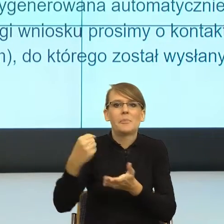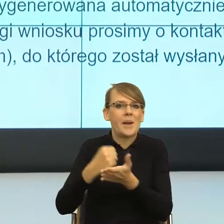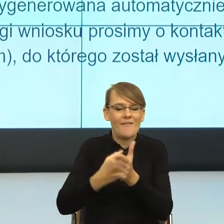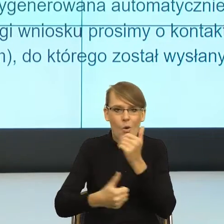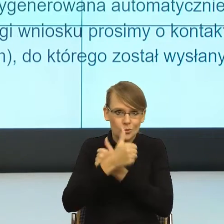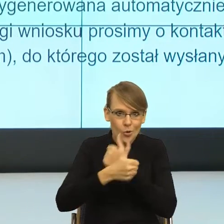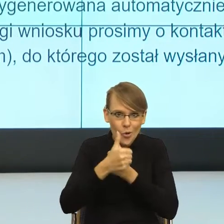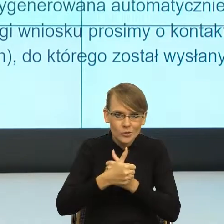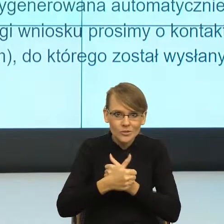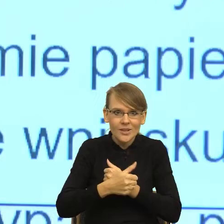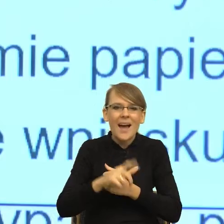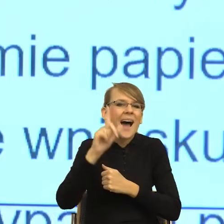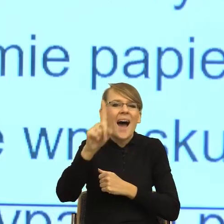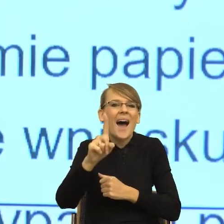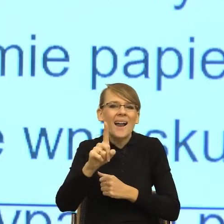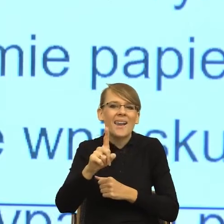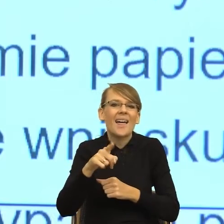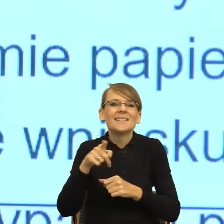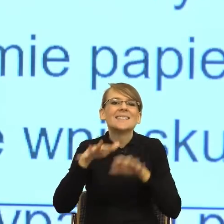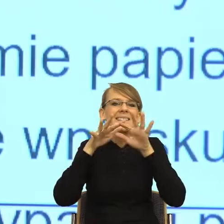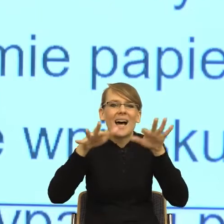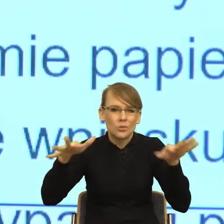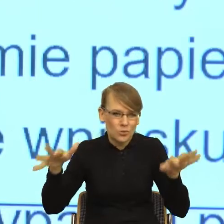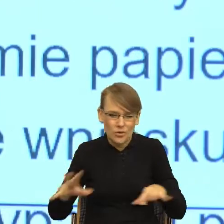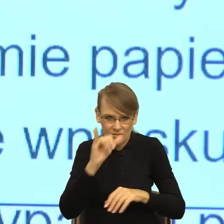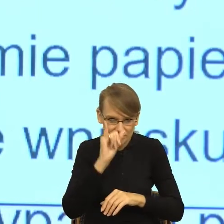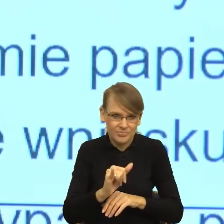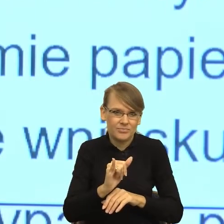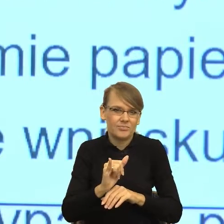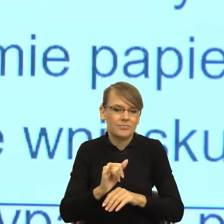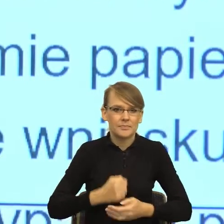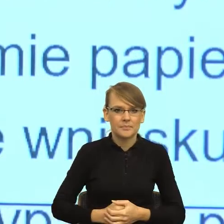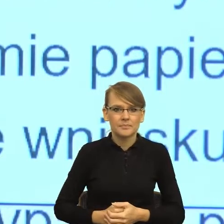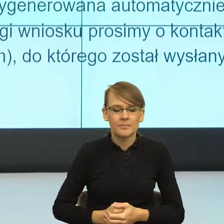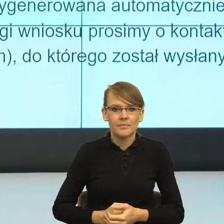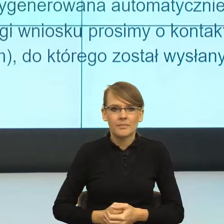nie więcej niż. Tymczasem. Pytanie na przykład czy wskazywanie